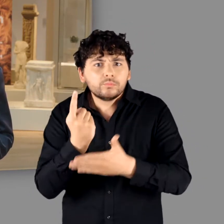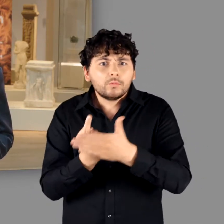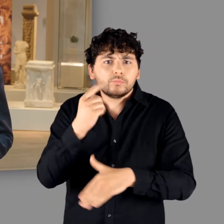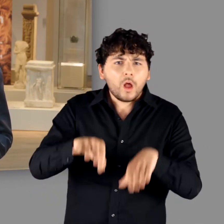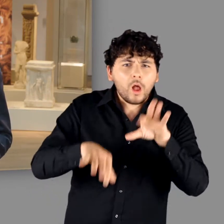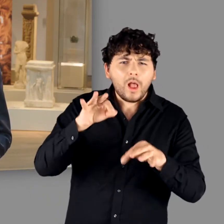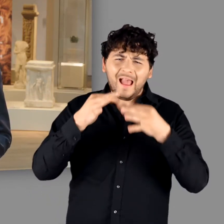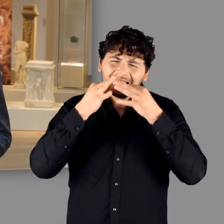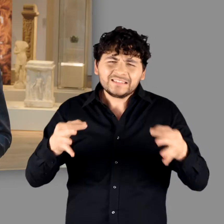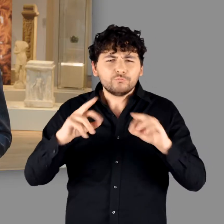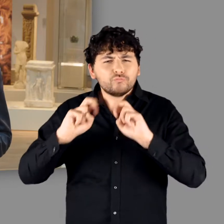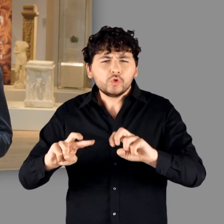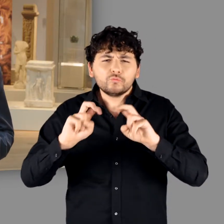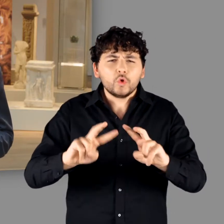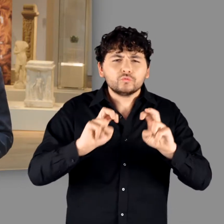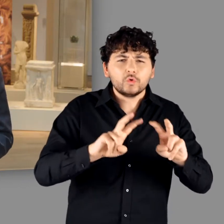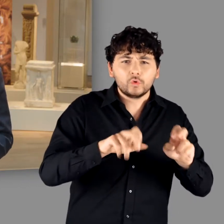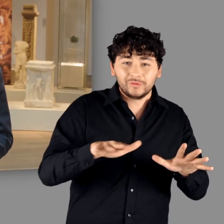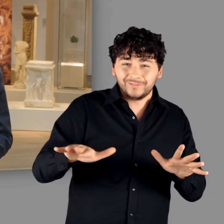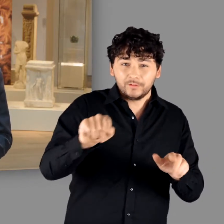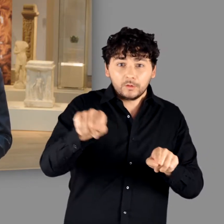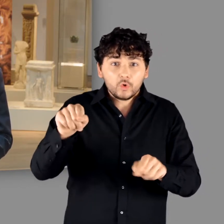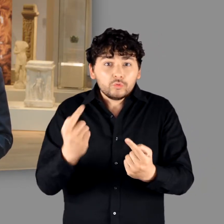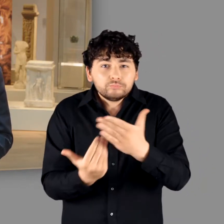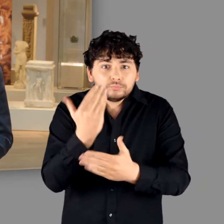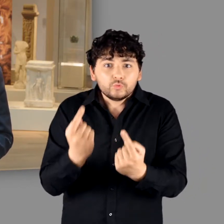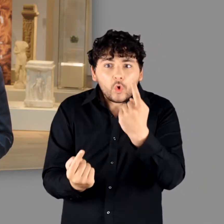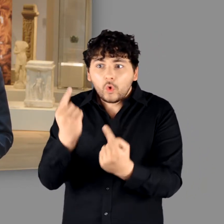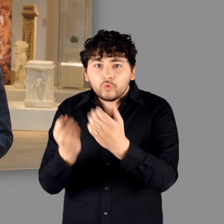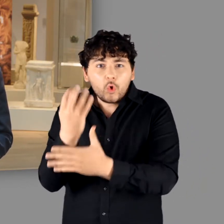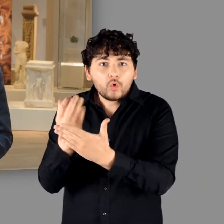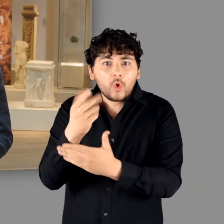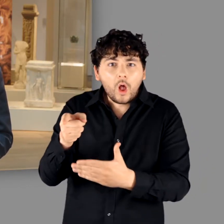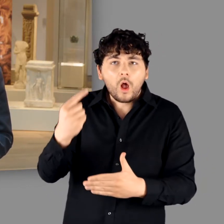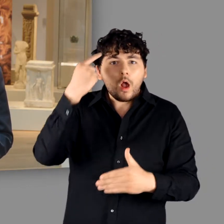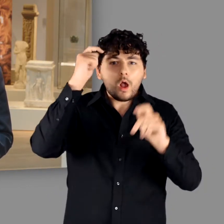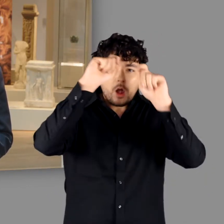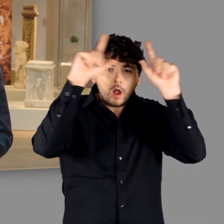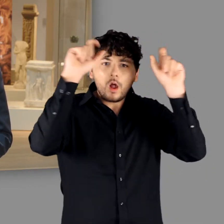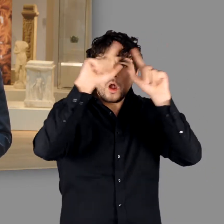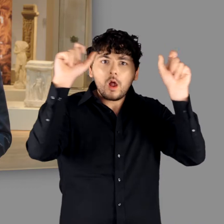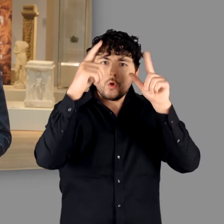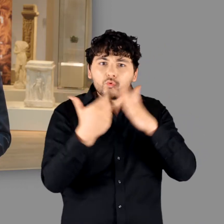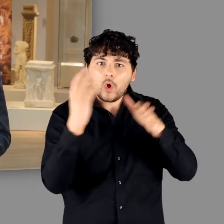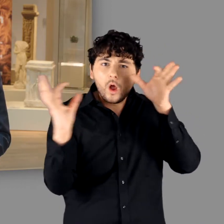spektakulärer Funde und intensiver Forschungen eine Vielzahl neuer Erkenntnisse zu Germanen gewonnen.